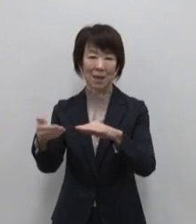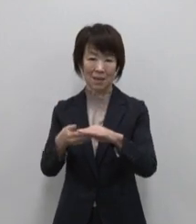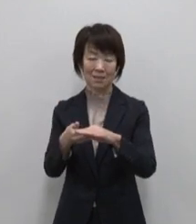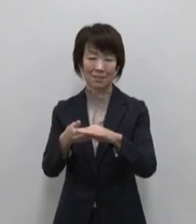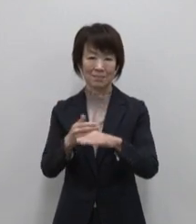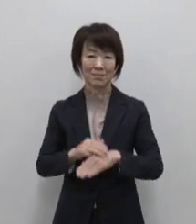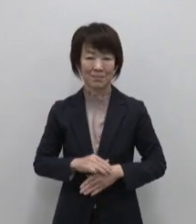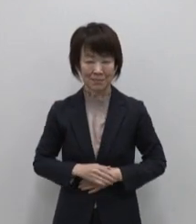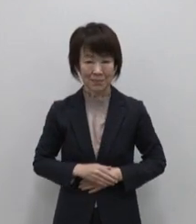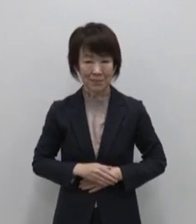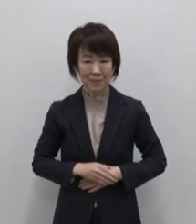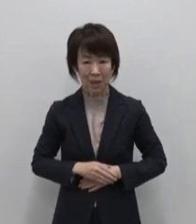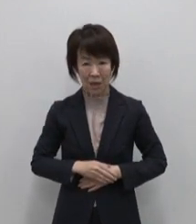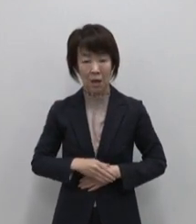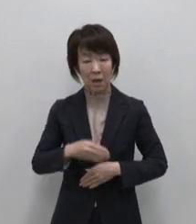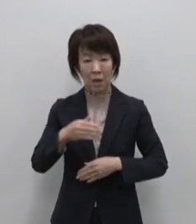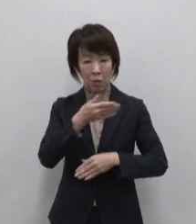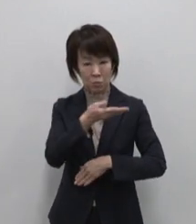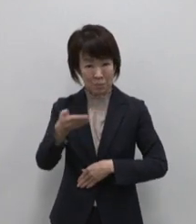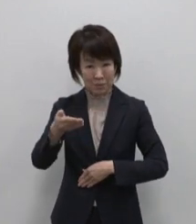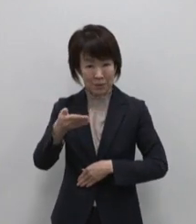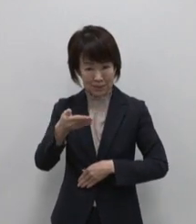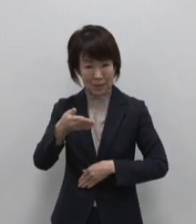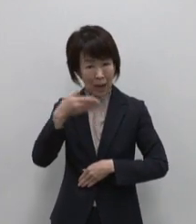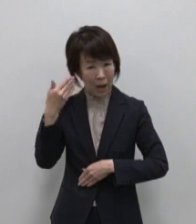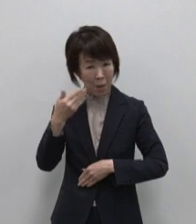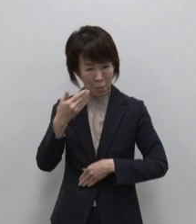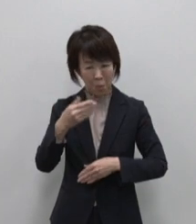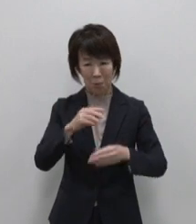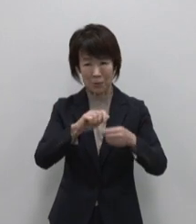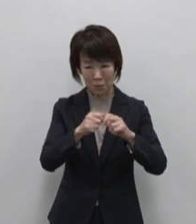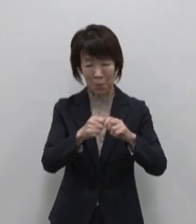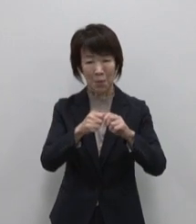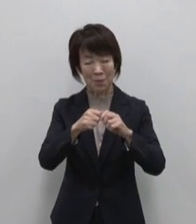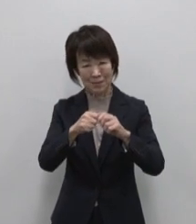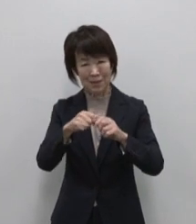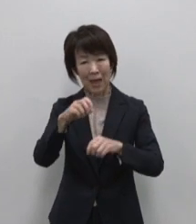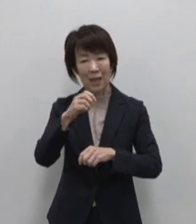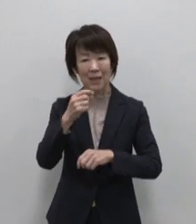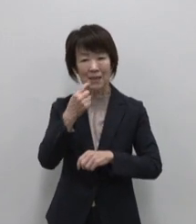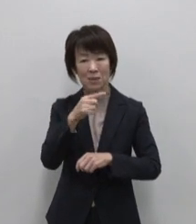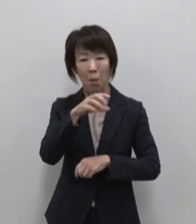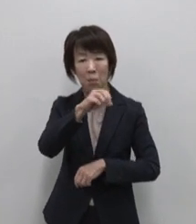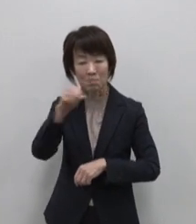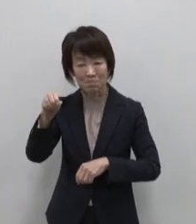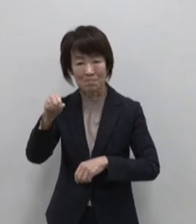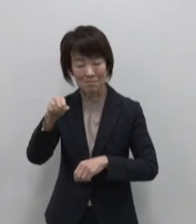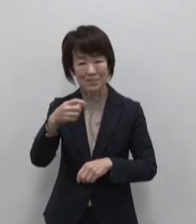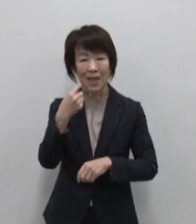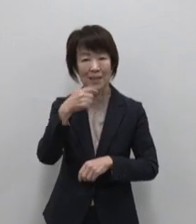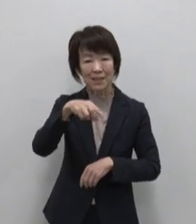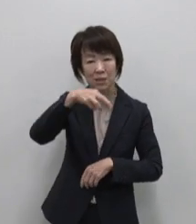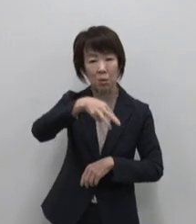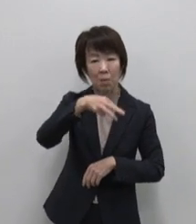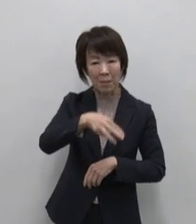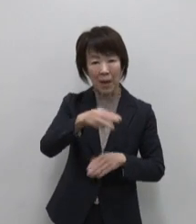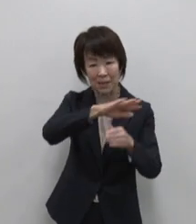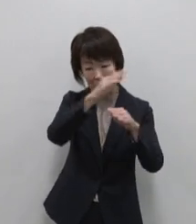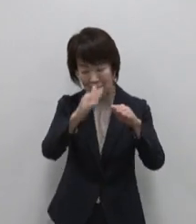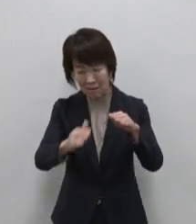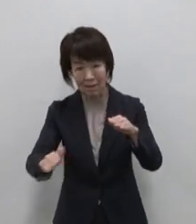ハッとする海の色 澄みきった砂の粒 白ママ断崖 全7キロの絶景